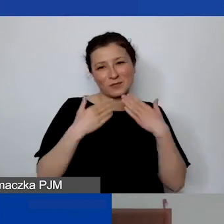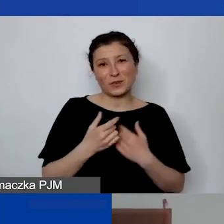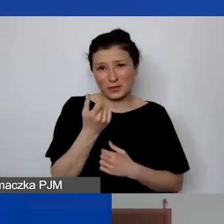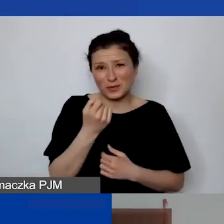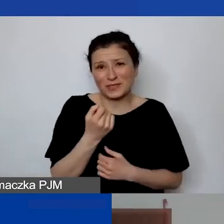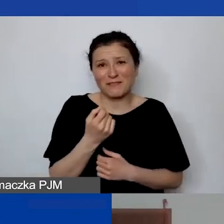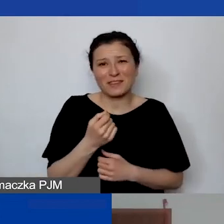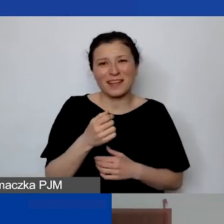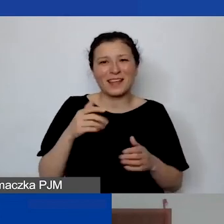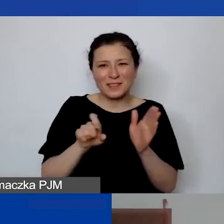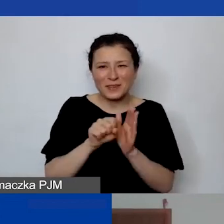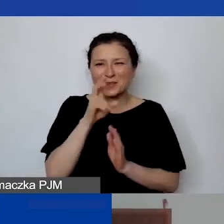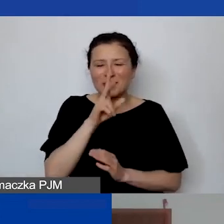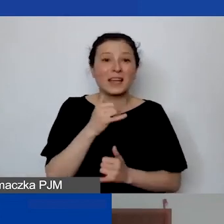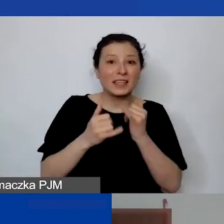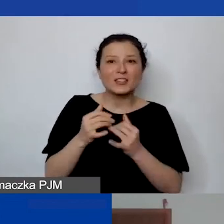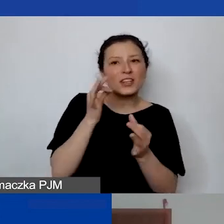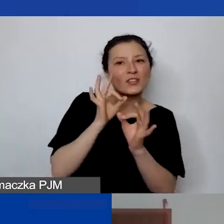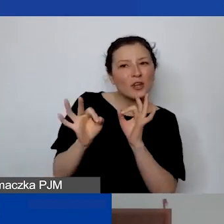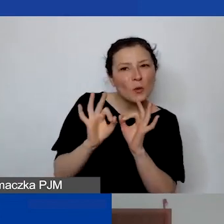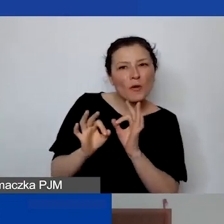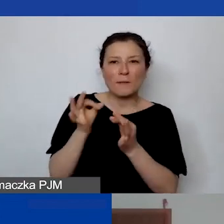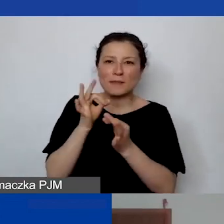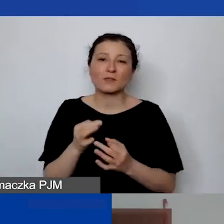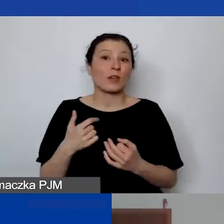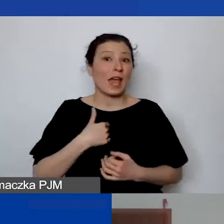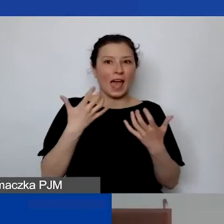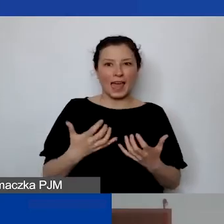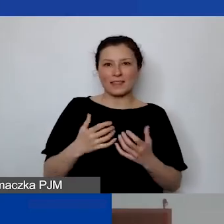Jak ktoś ma szczegółowe pytanie, to z chęcią wyjaśnię i porozmawiam. Do zobaczenia.